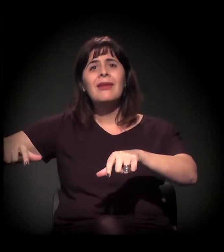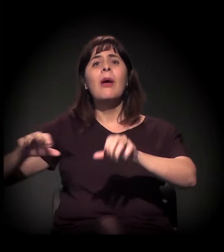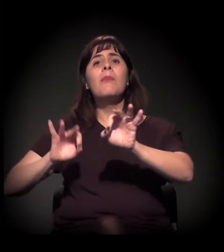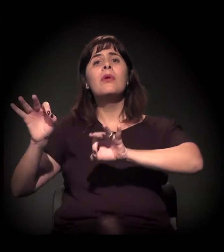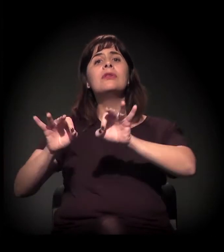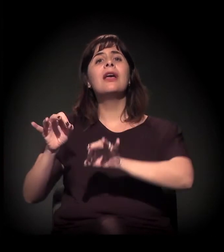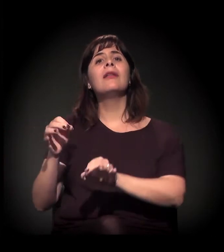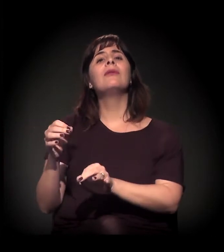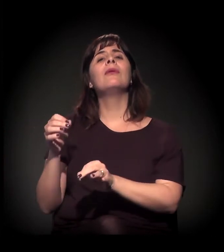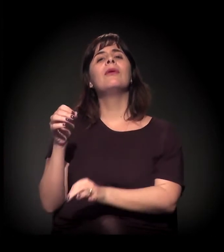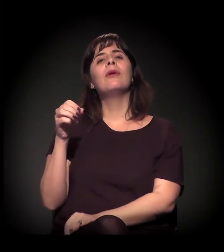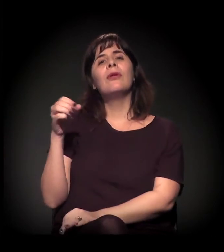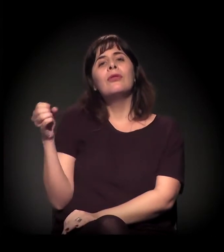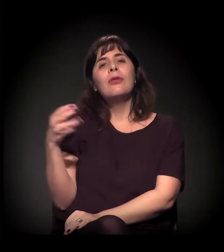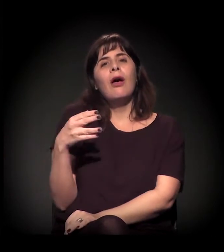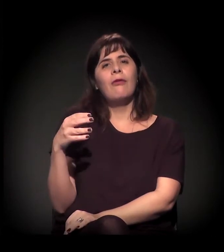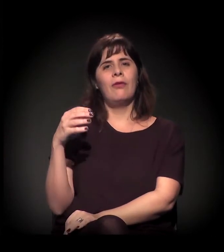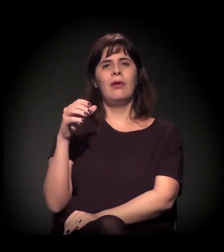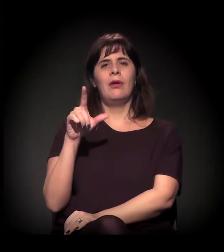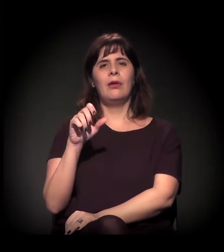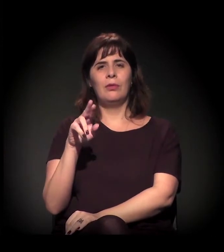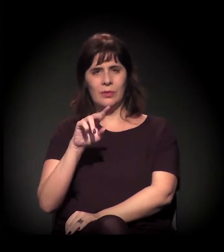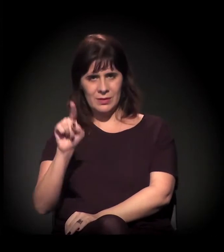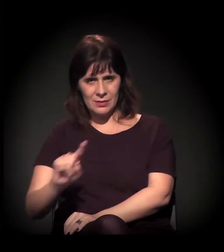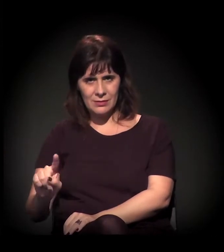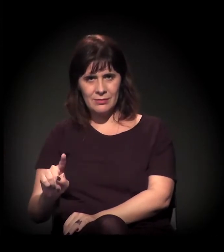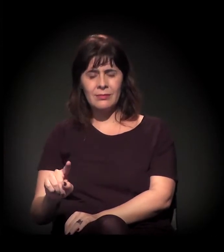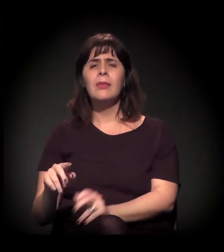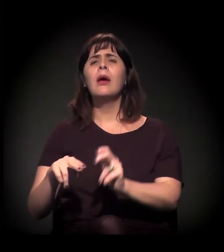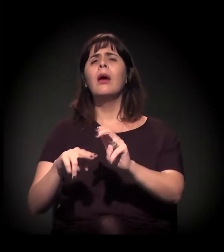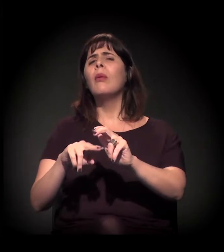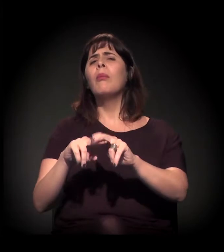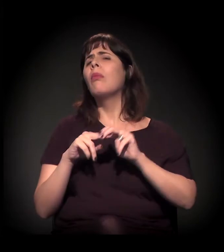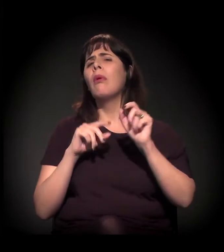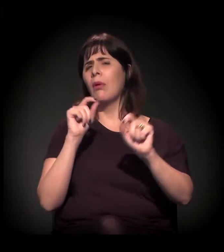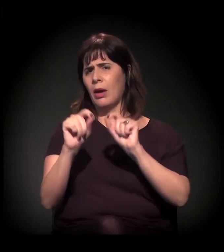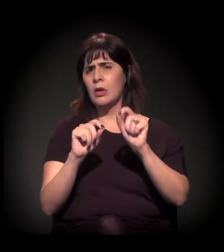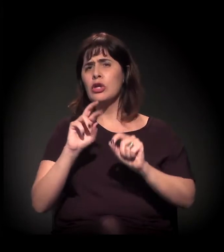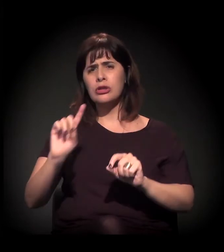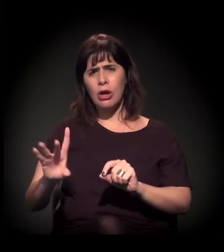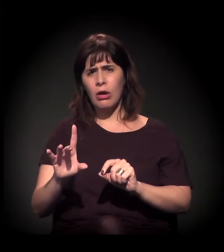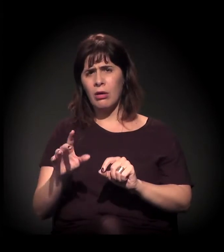que é um projeto que não está só para tirar a Cracolândia, acho interessante o que o Dito disse dos cortiços...